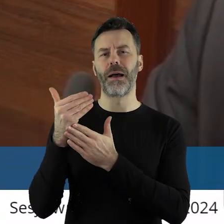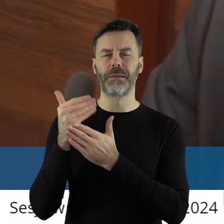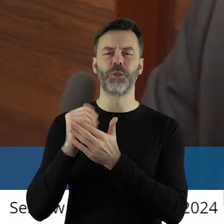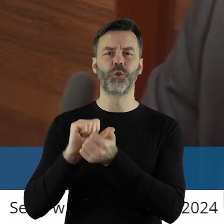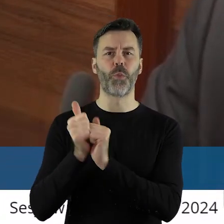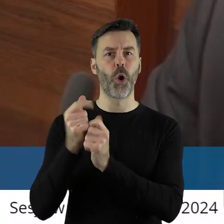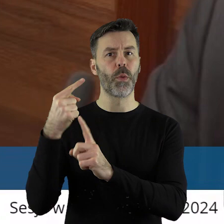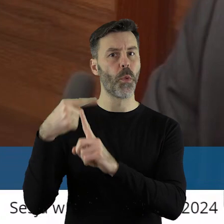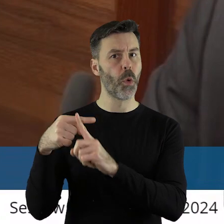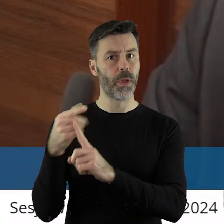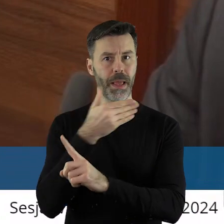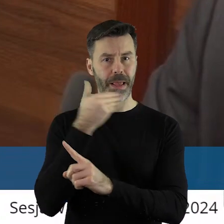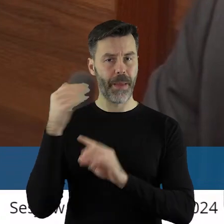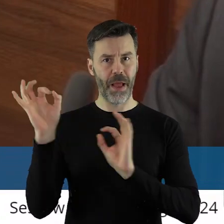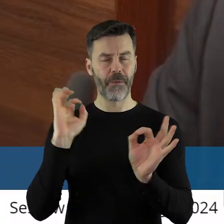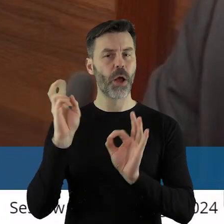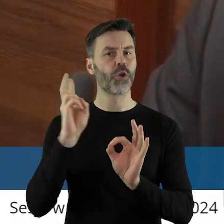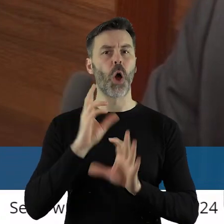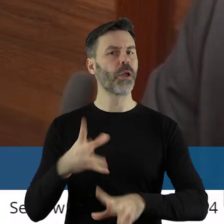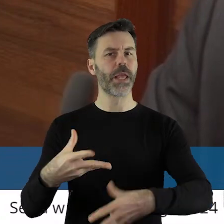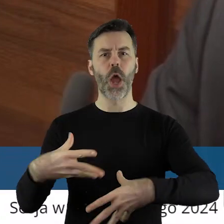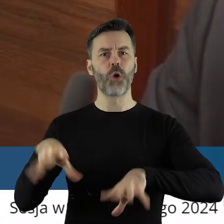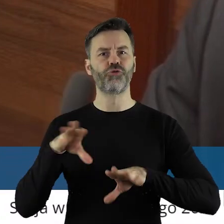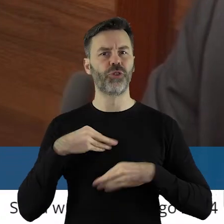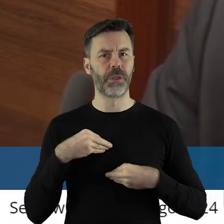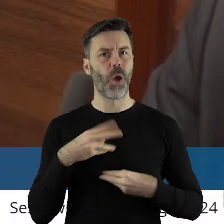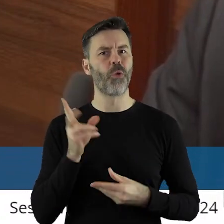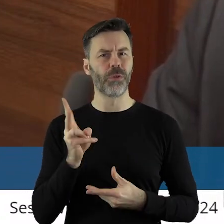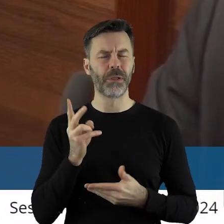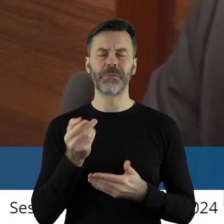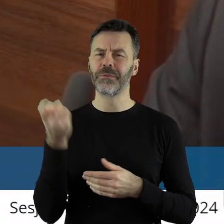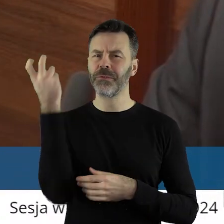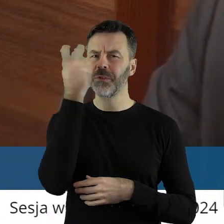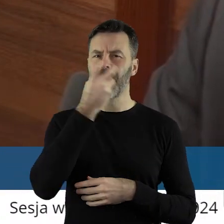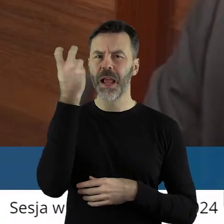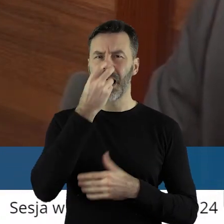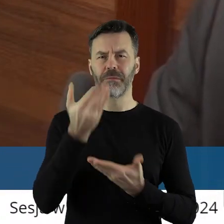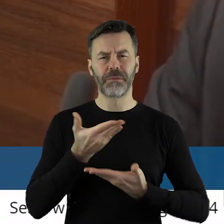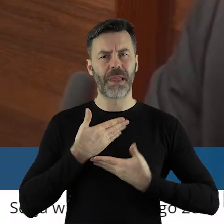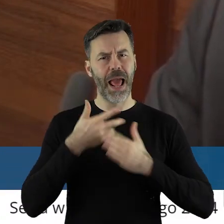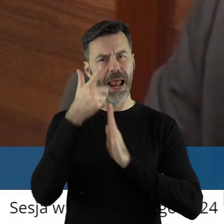Chciałabym wiedzieć, czy... I znać listę? No jak państwo domyślają